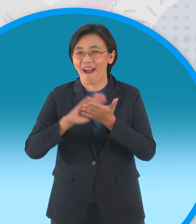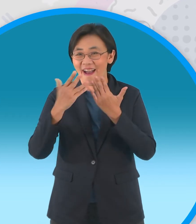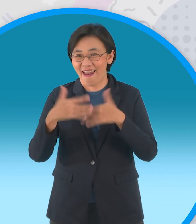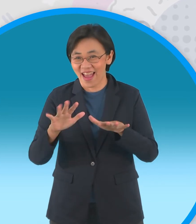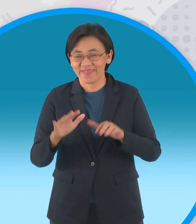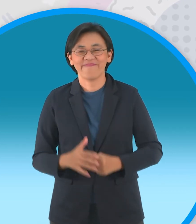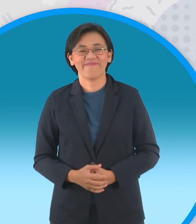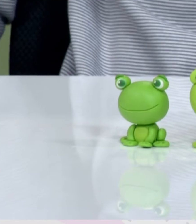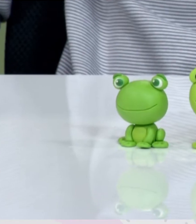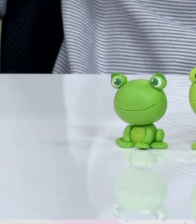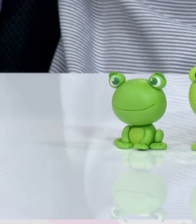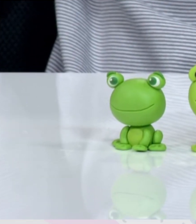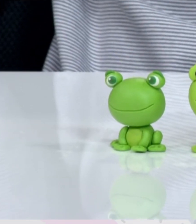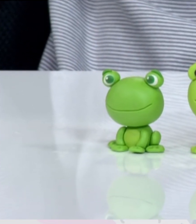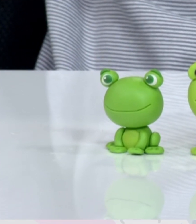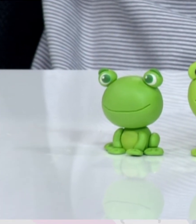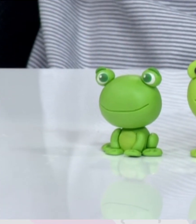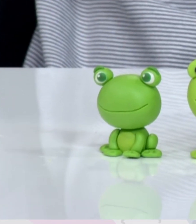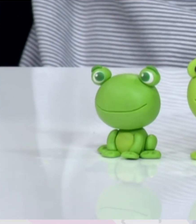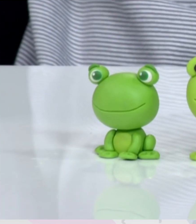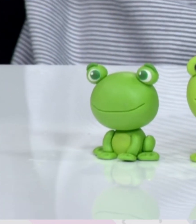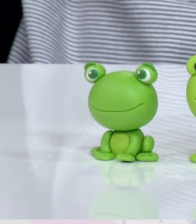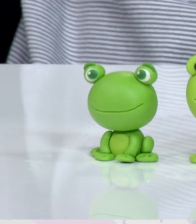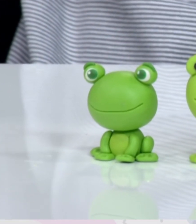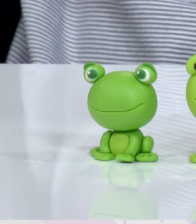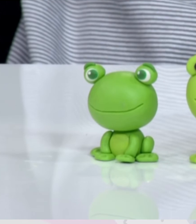[เพลง]